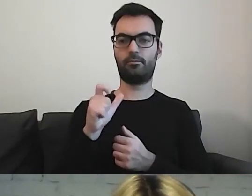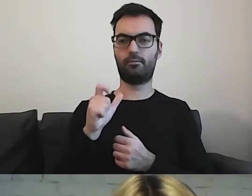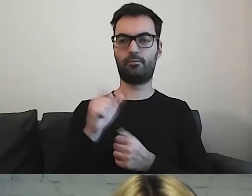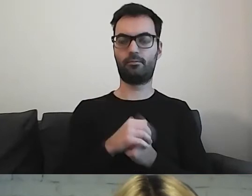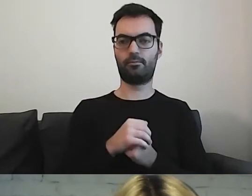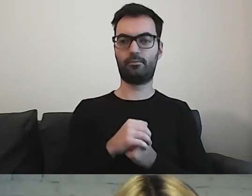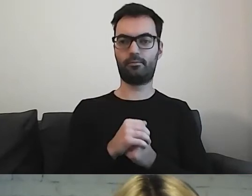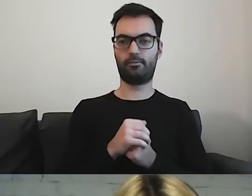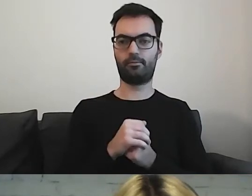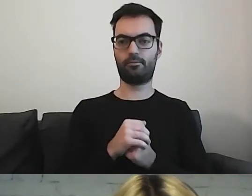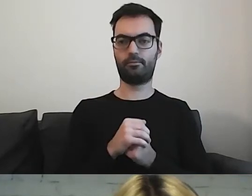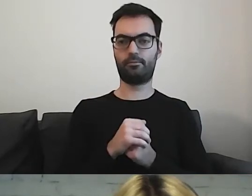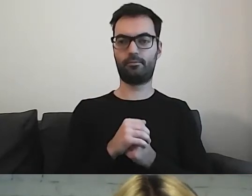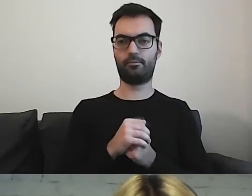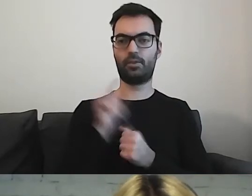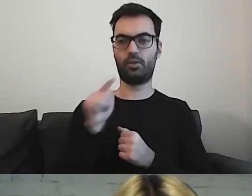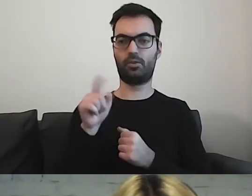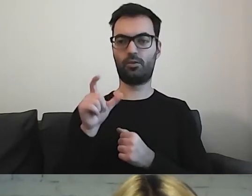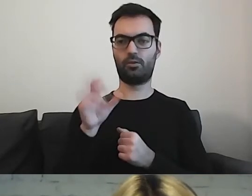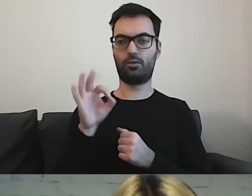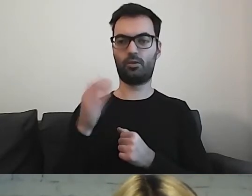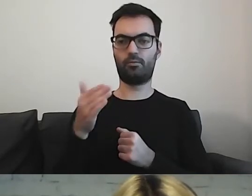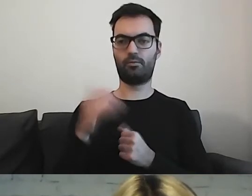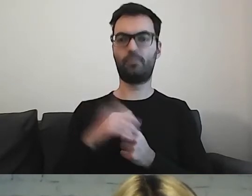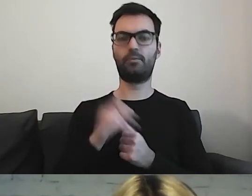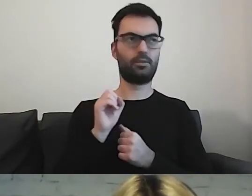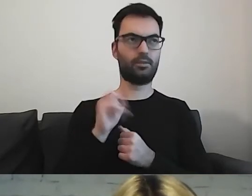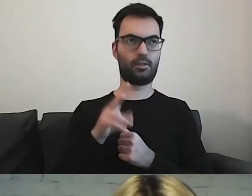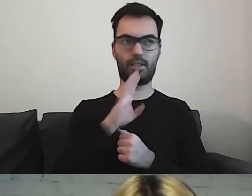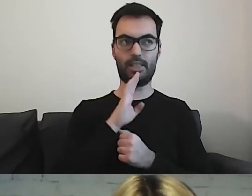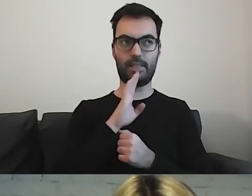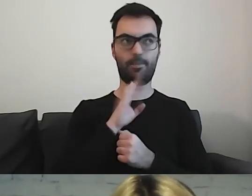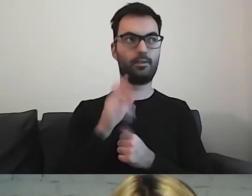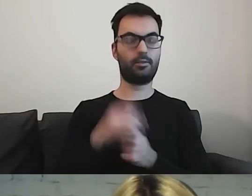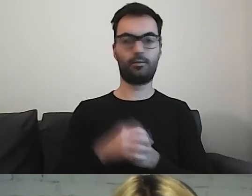MAŁGORZATA: Com? ALEKSANDRA: Tak, tak mi się wydaje. MAŁGORZATA: Albo es.